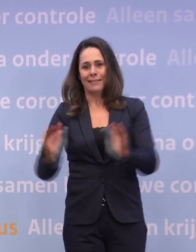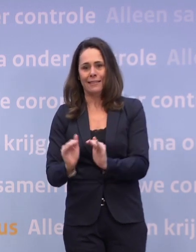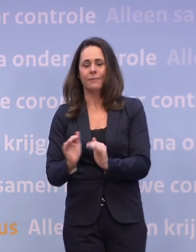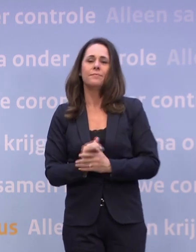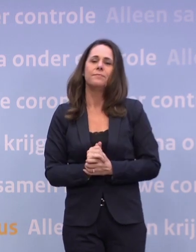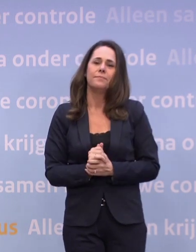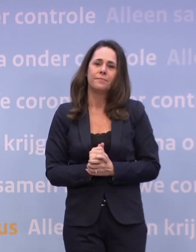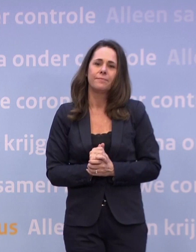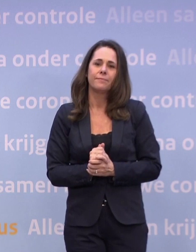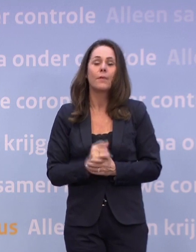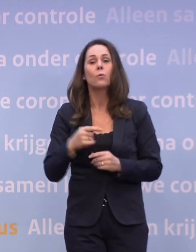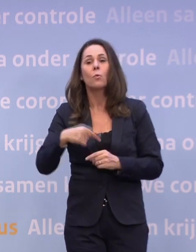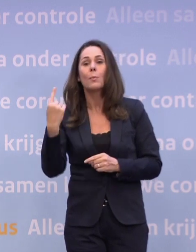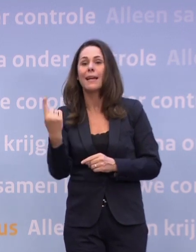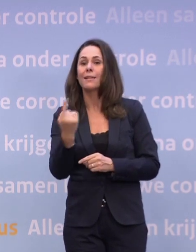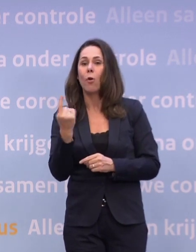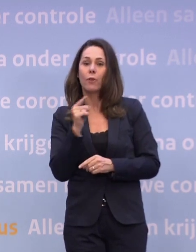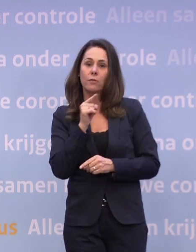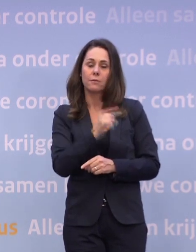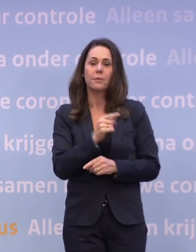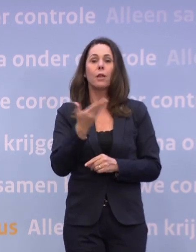Daarover nu meer van Hugo de Jonge.